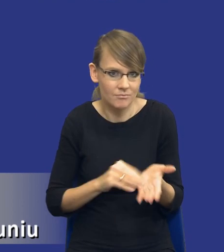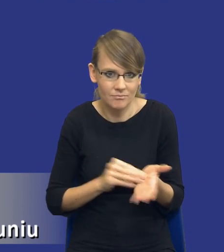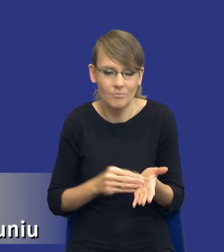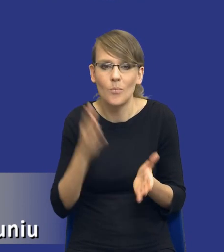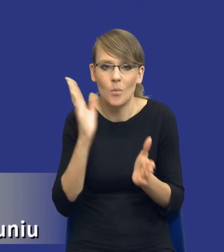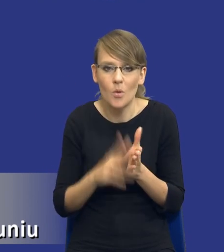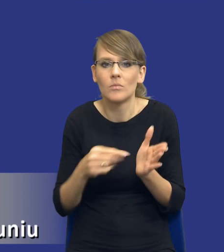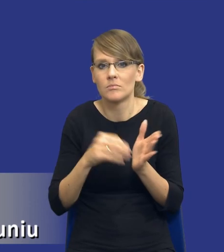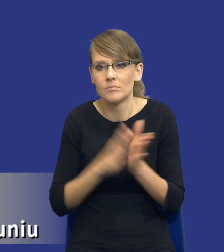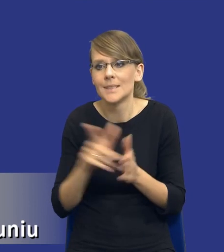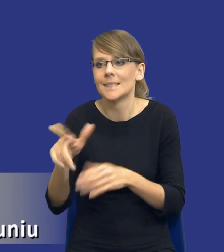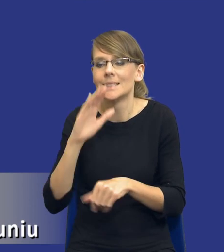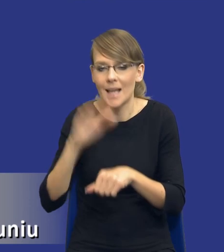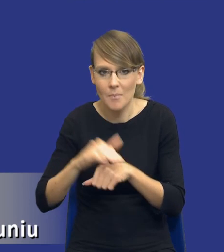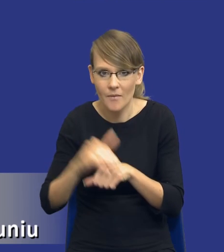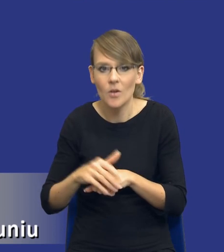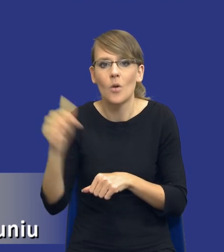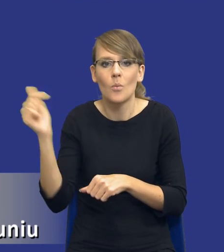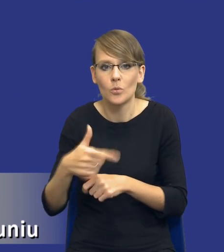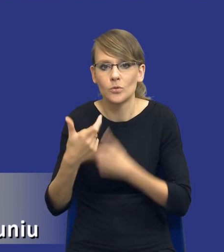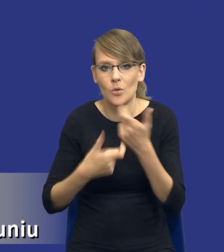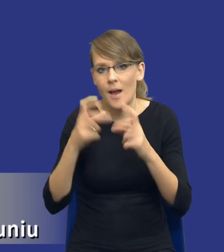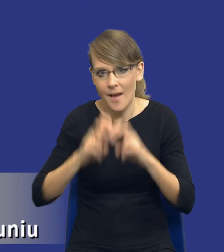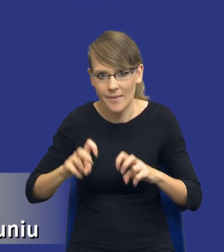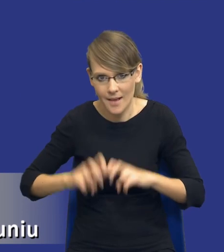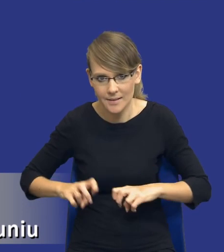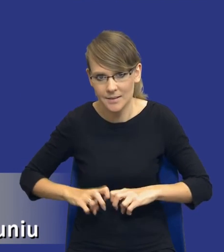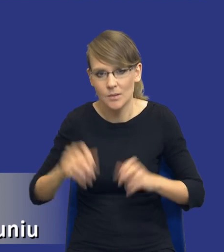zamawiający publiczny muszą dokonać tej analizy potrzeb i wymagań.